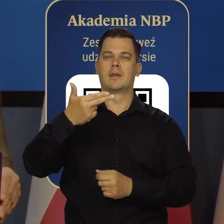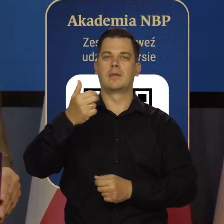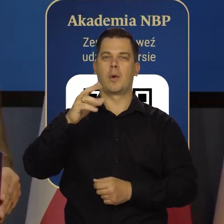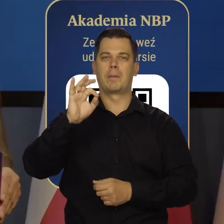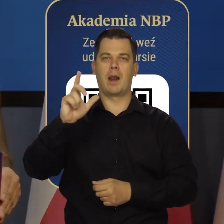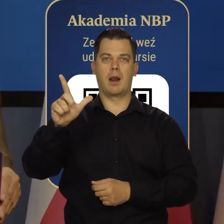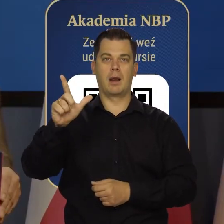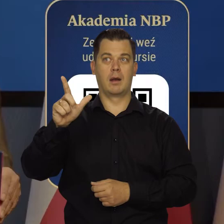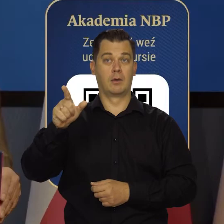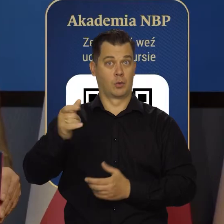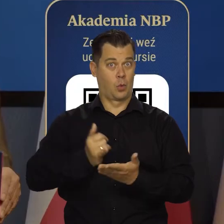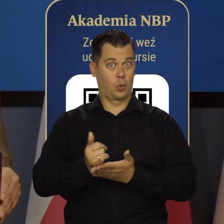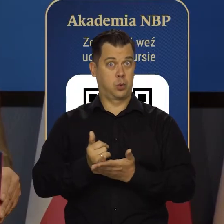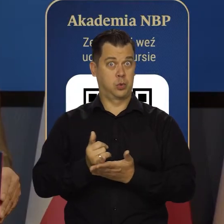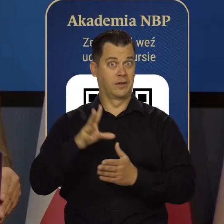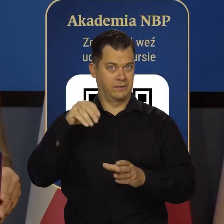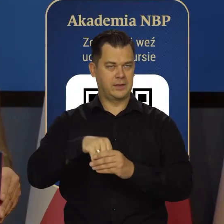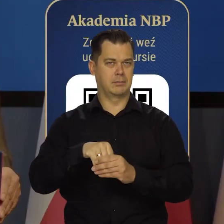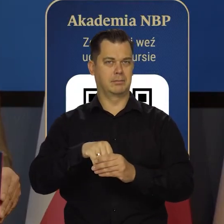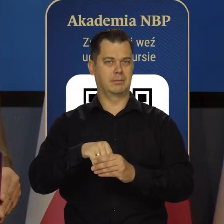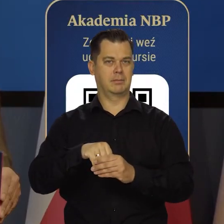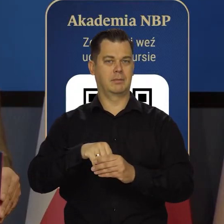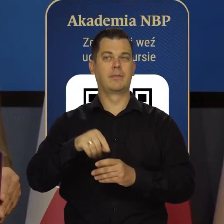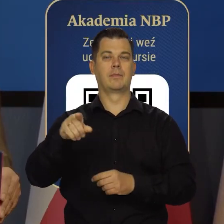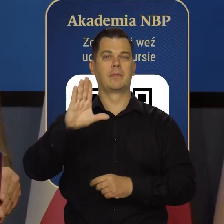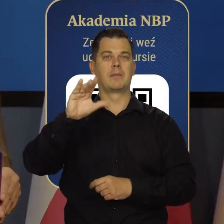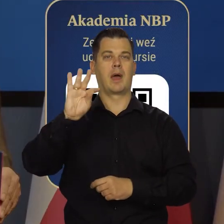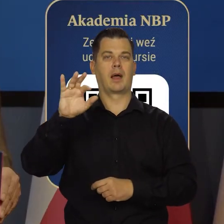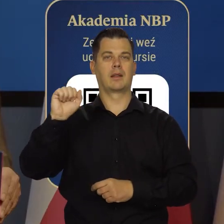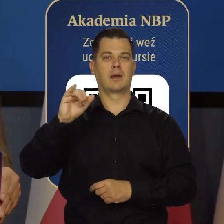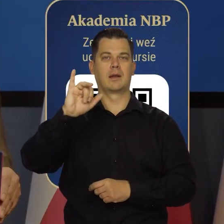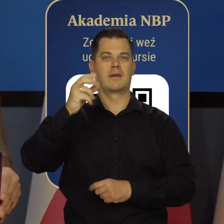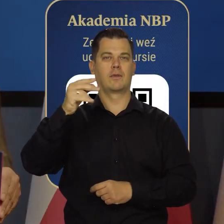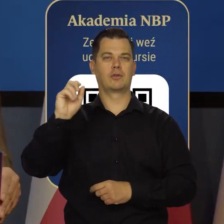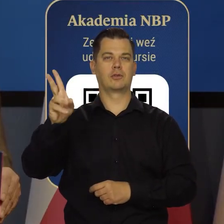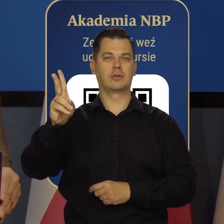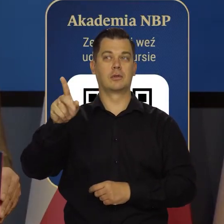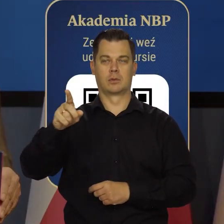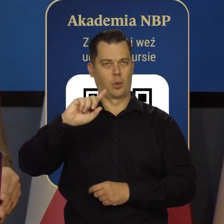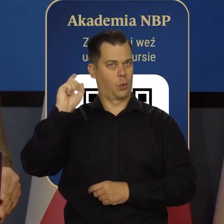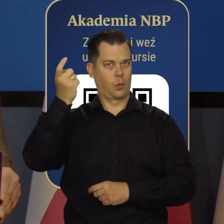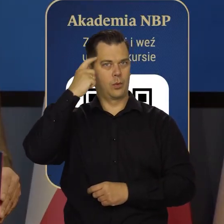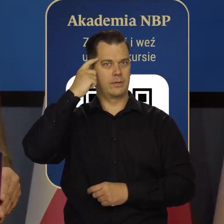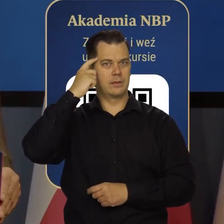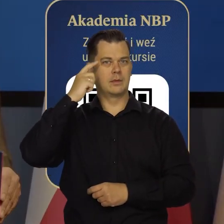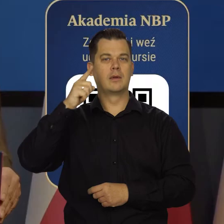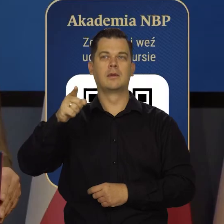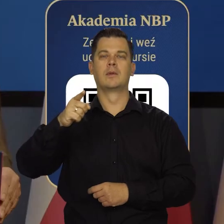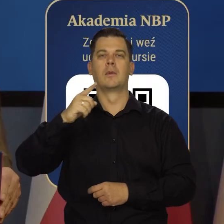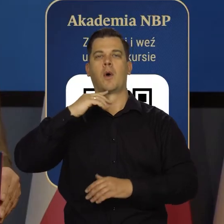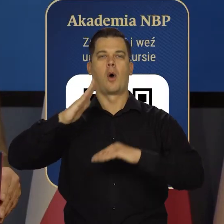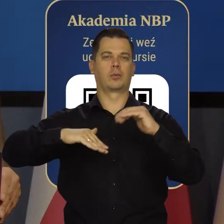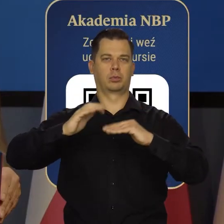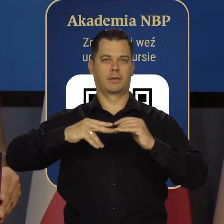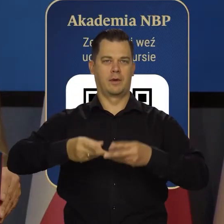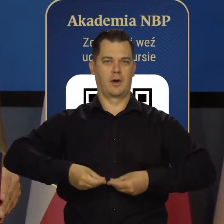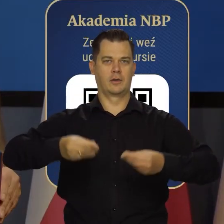Już w tym pierwszym kursie będzie wykładała Pani Beata Jaworska, główna ekonomistka Europejskiego Banku Odbudowy i Rozwoju w Londynie,